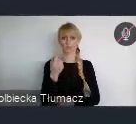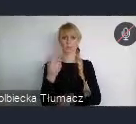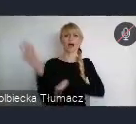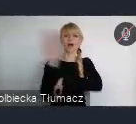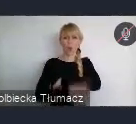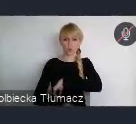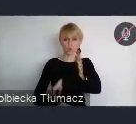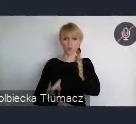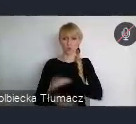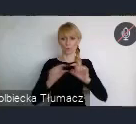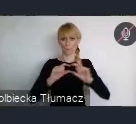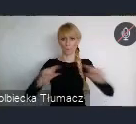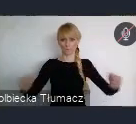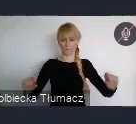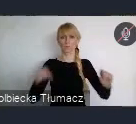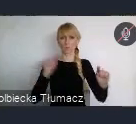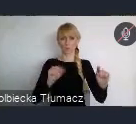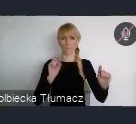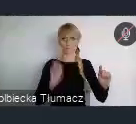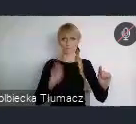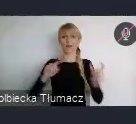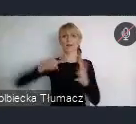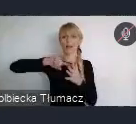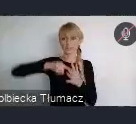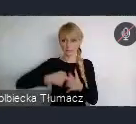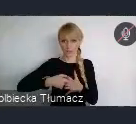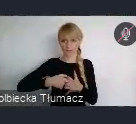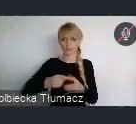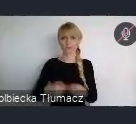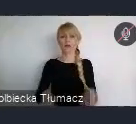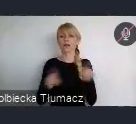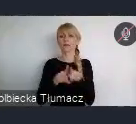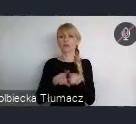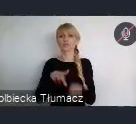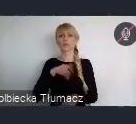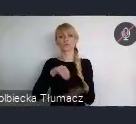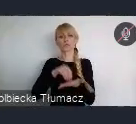I tam należy sie zarejestrować i można zarejestrować różne wydarzenia.